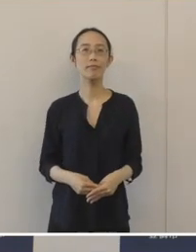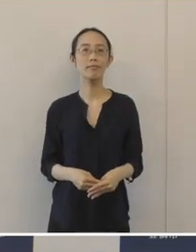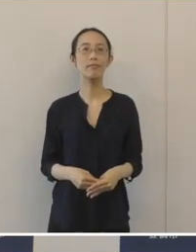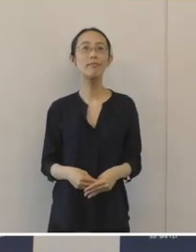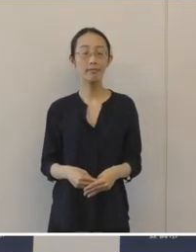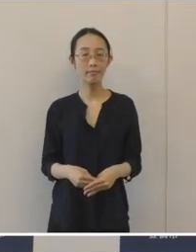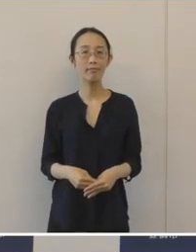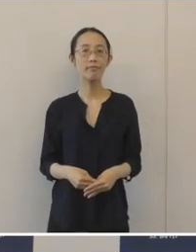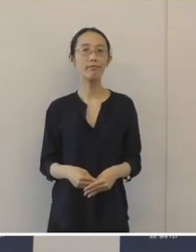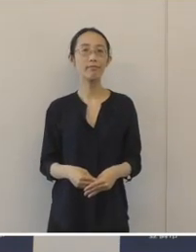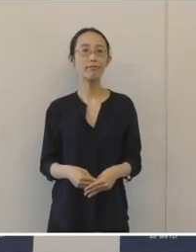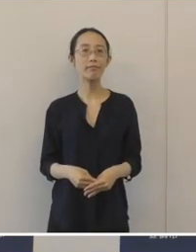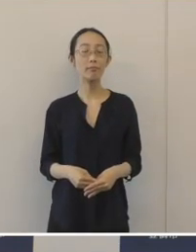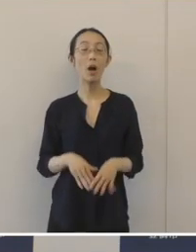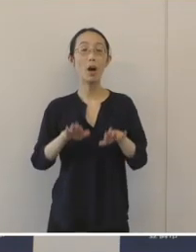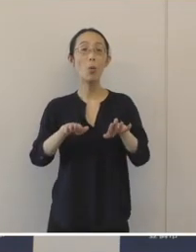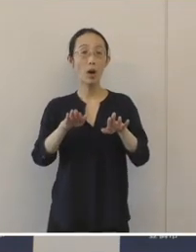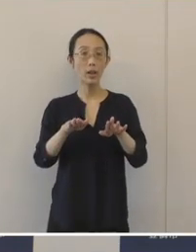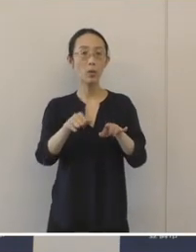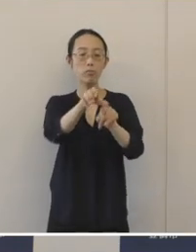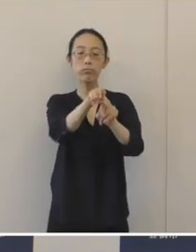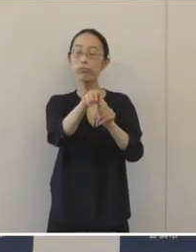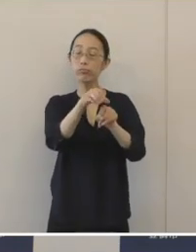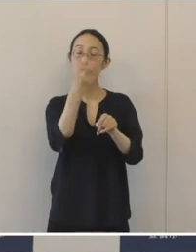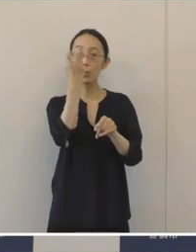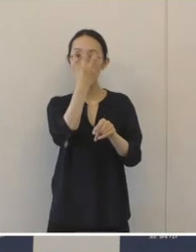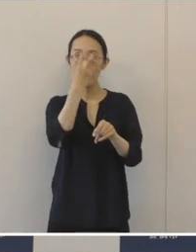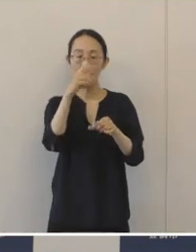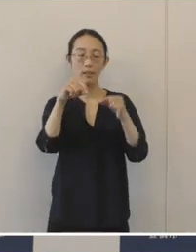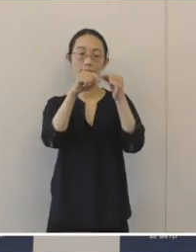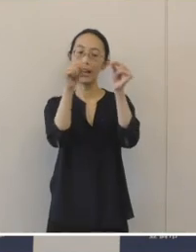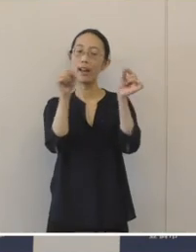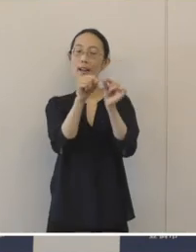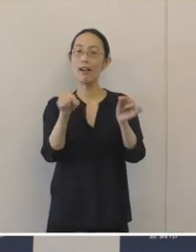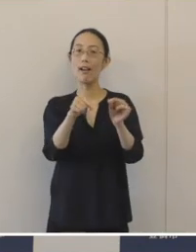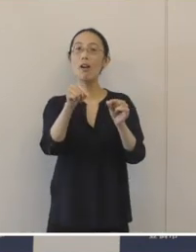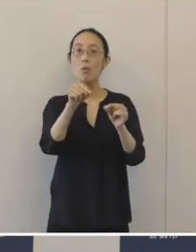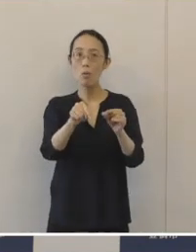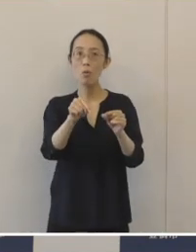このたびの発掘調査の成果を